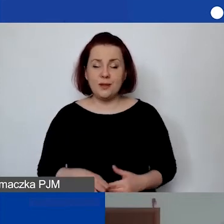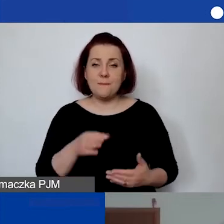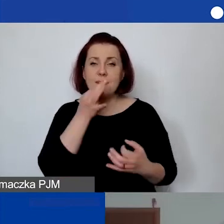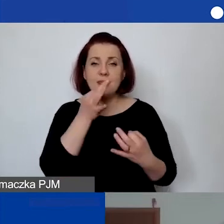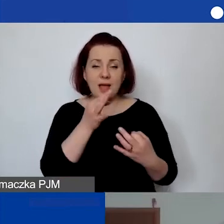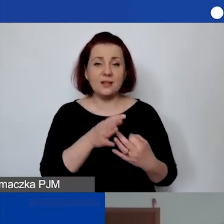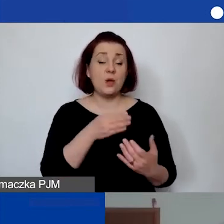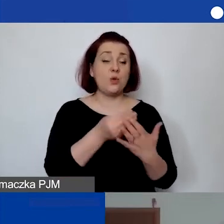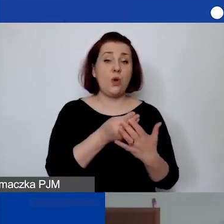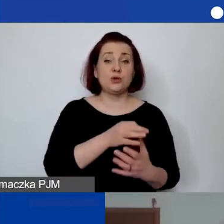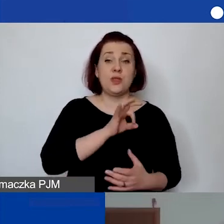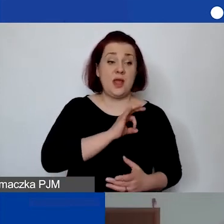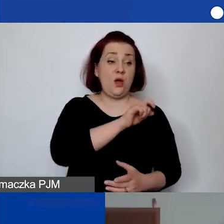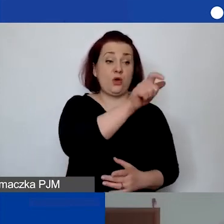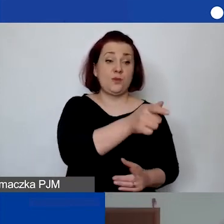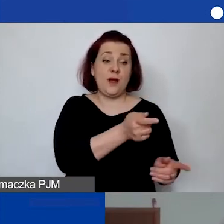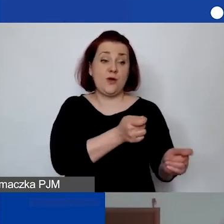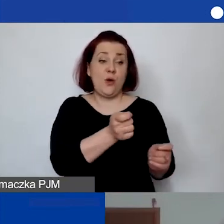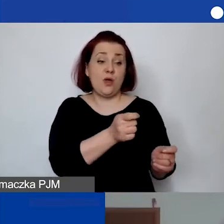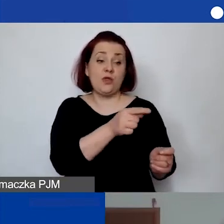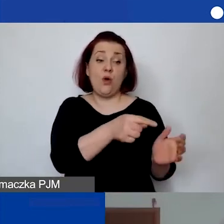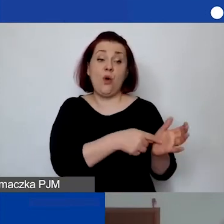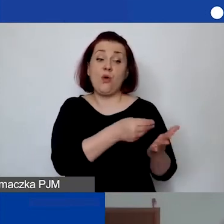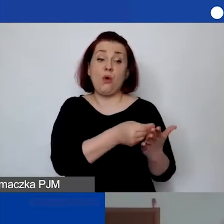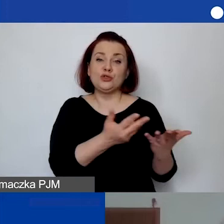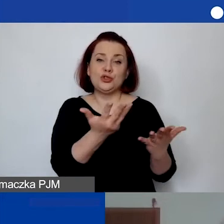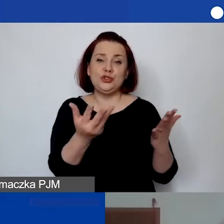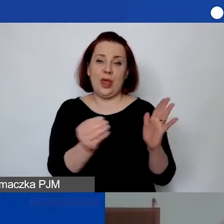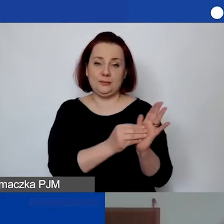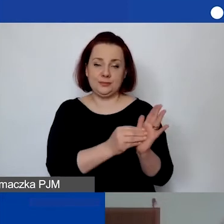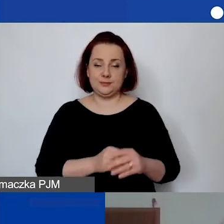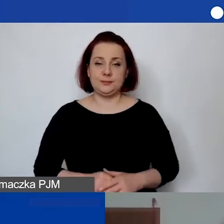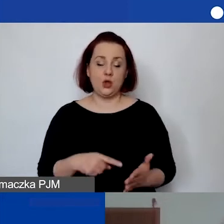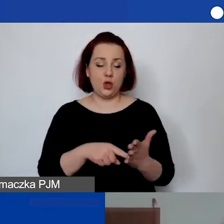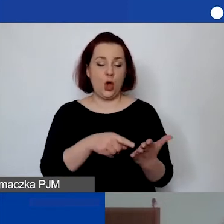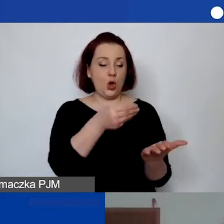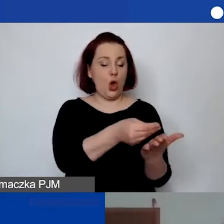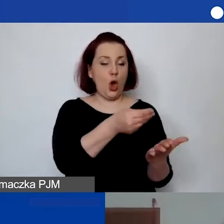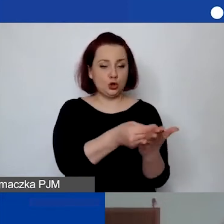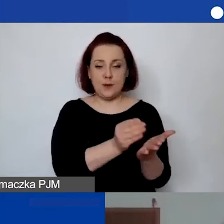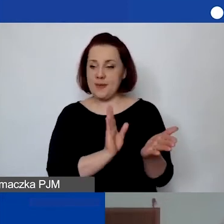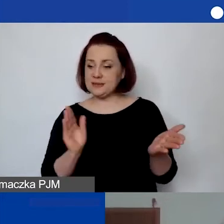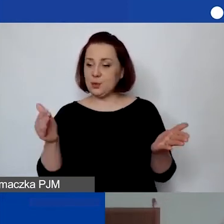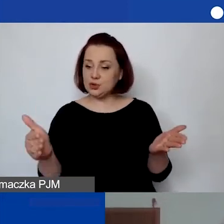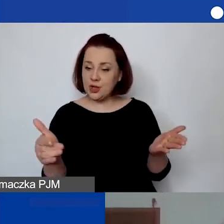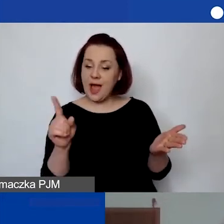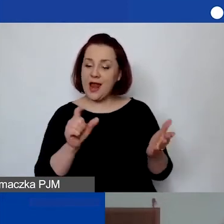"Koszty delegacji koordynatora to koszt jaki?". To jest koszt bezpośredni, ale koszt działań merytorycznych.